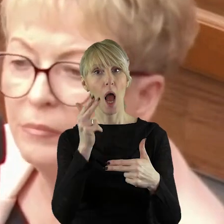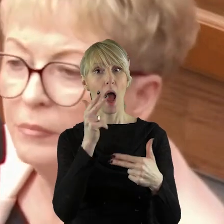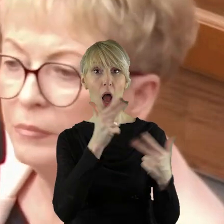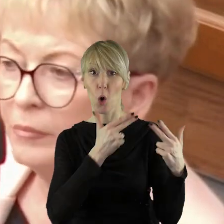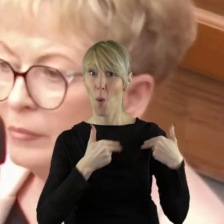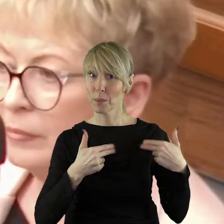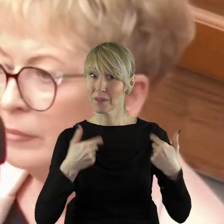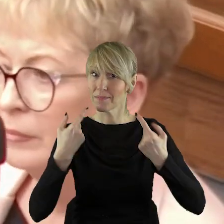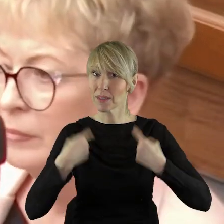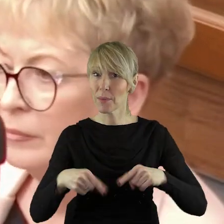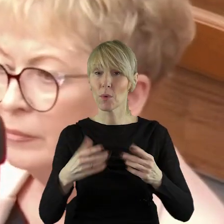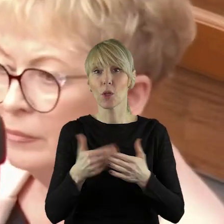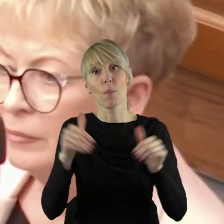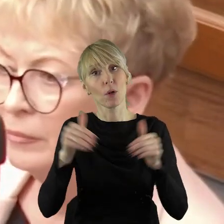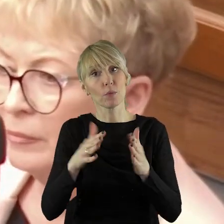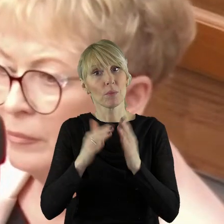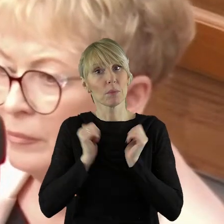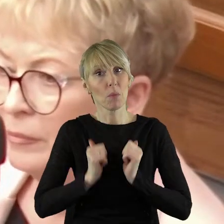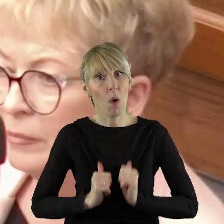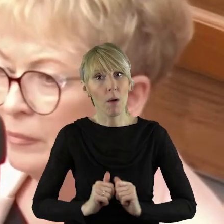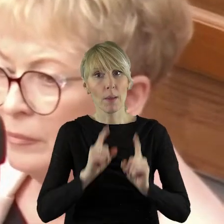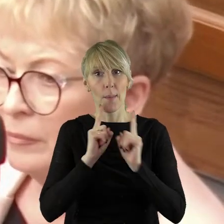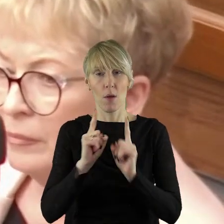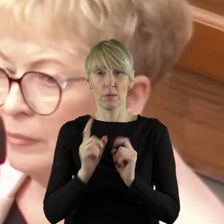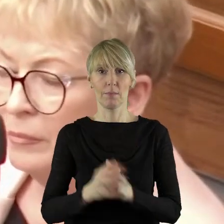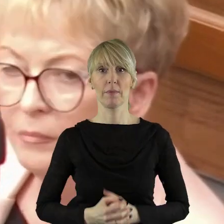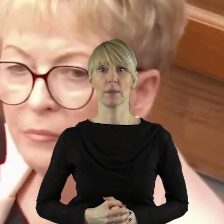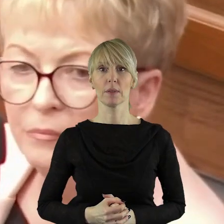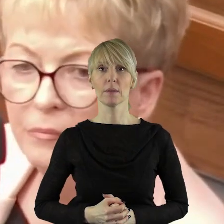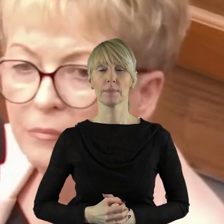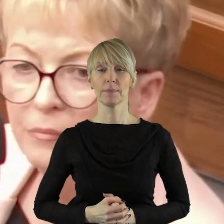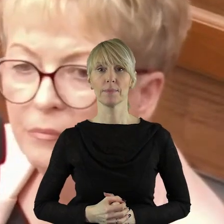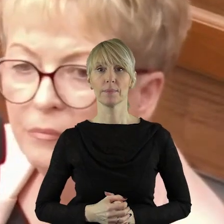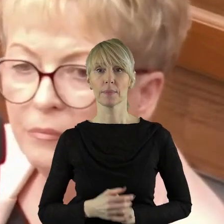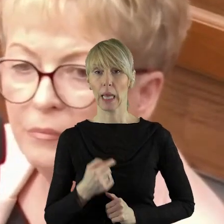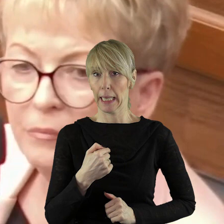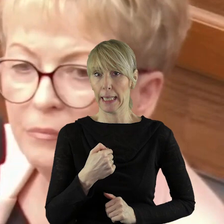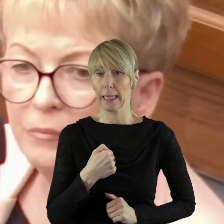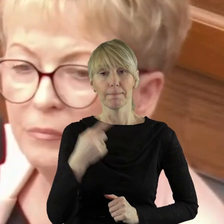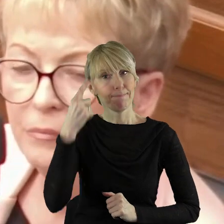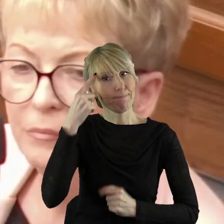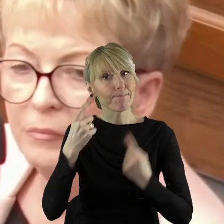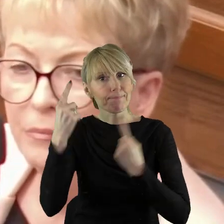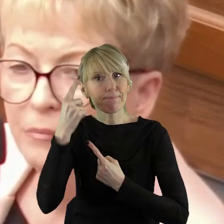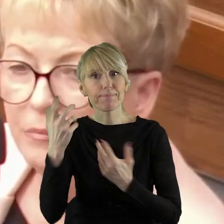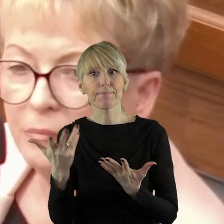gdzie moglibyśmy o tym spokojnie porozmawiać. Z mojego punktu widzenia